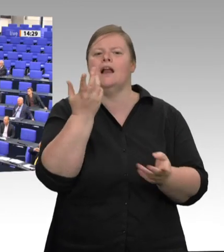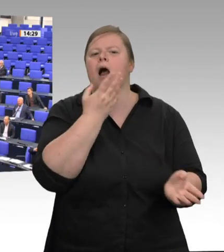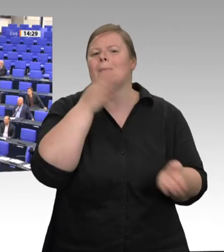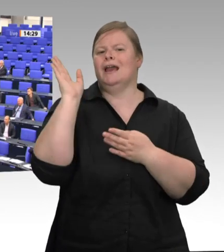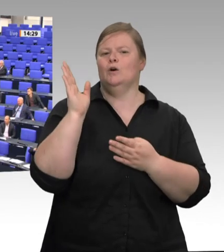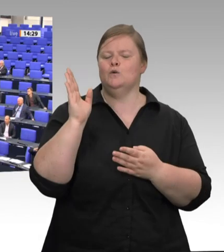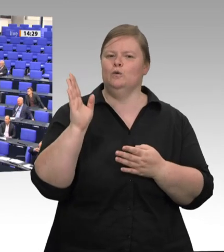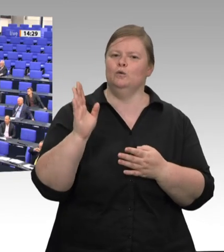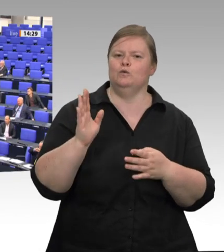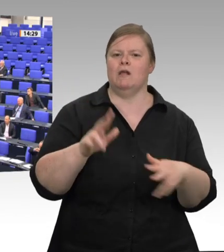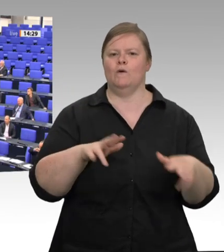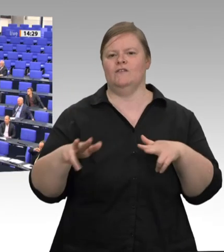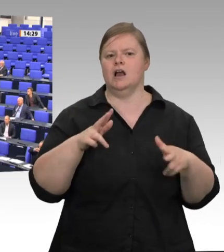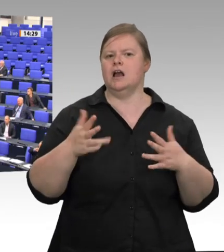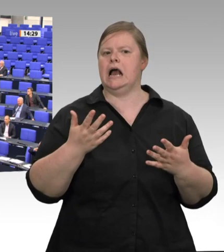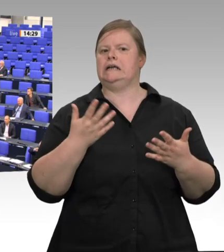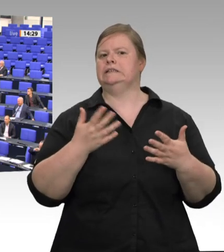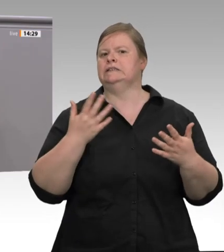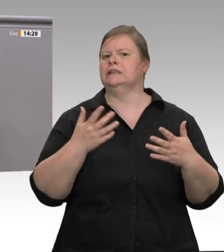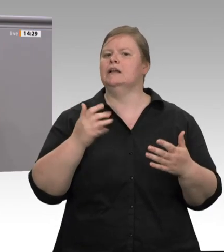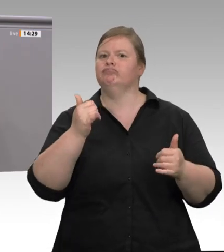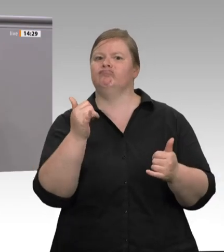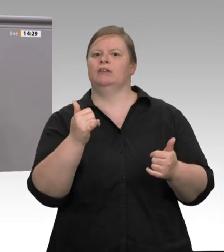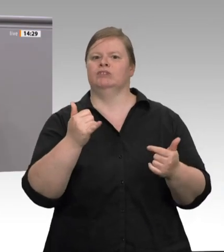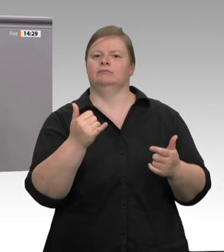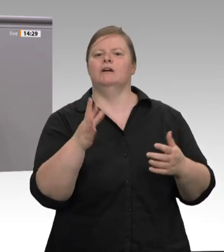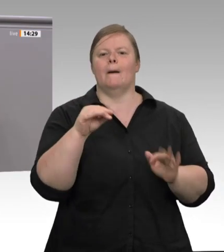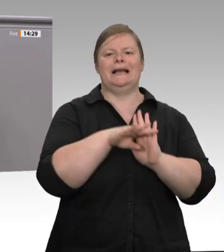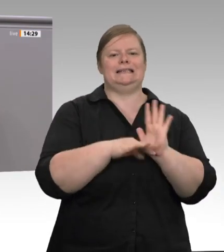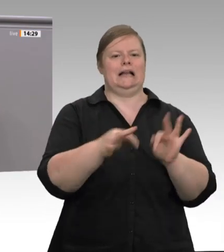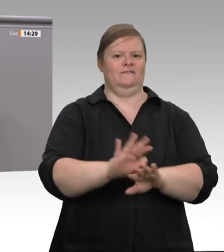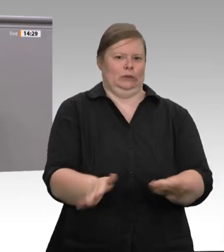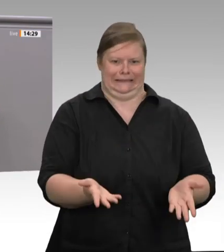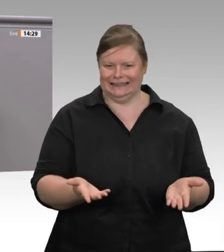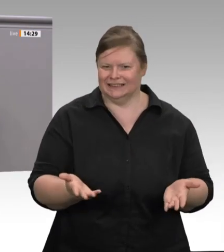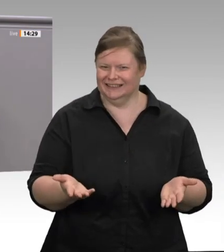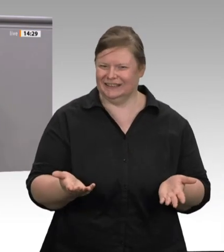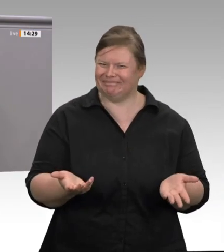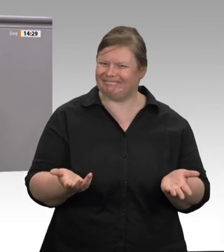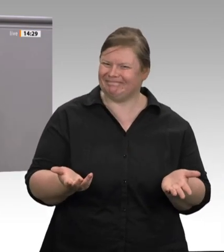Deshalb fordern auch wir heute mit unserem Antrag konsequente gesetzliche Regelungen.